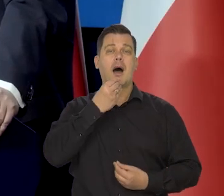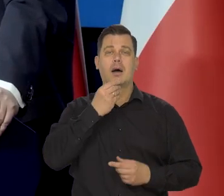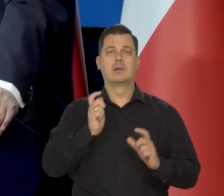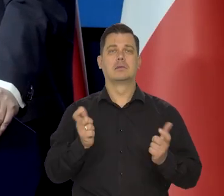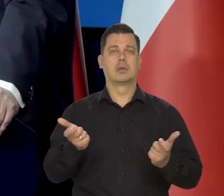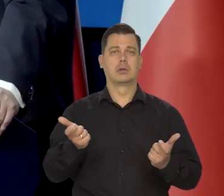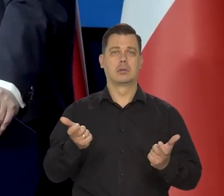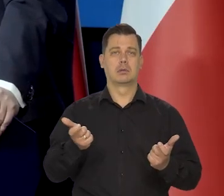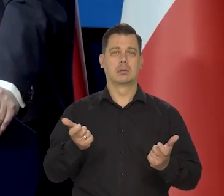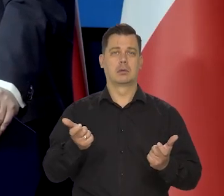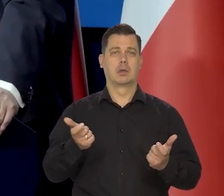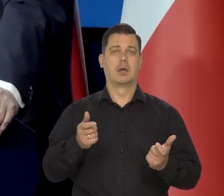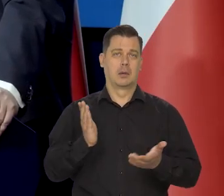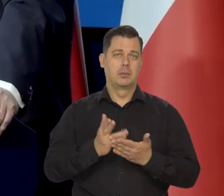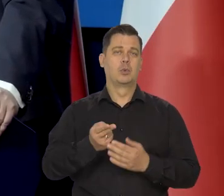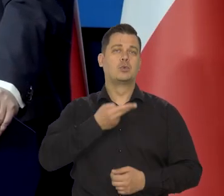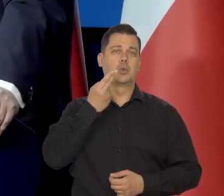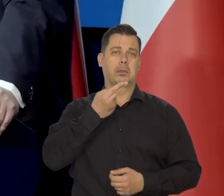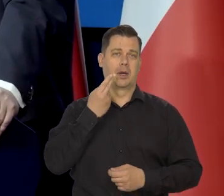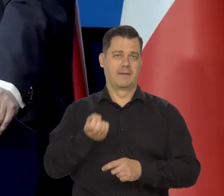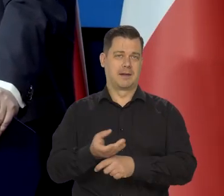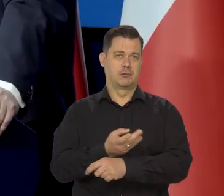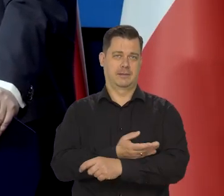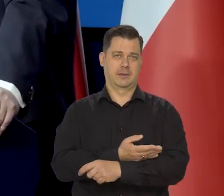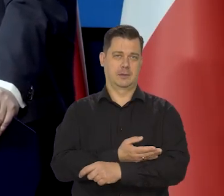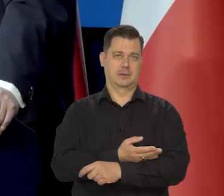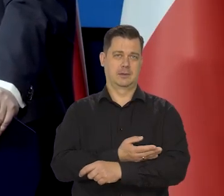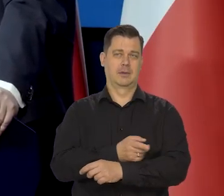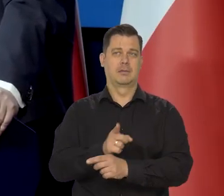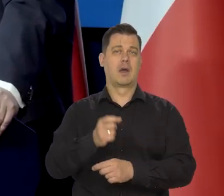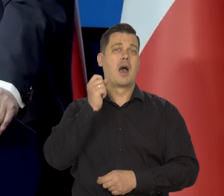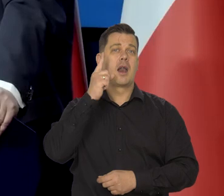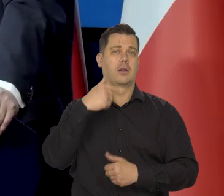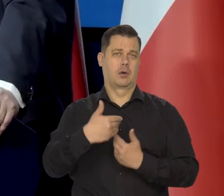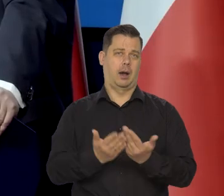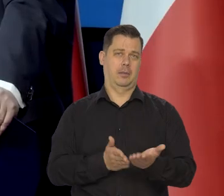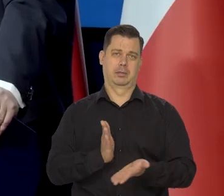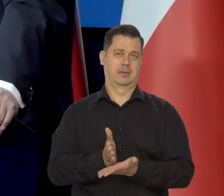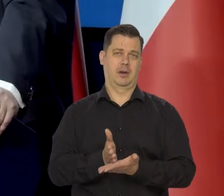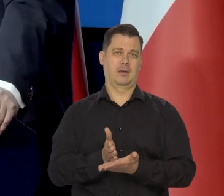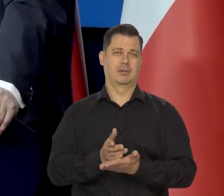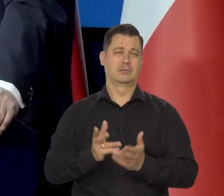była po prostu zupa jarzynowa i rano jakiś chleb z czymś tam..., bardzo skromnie.